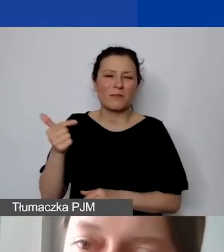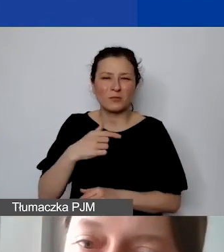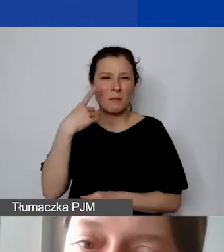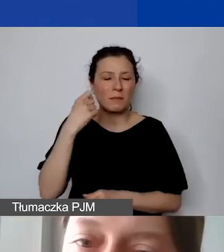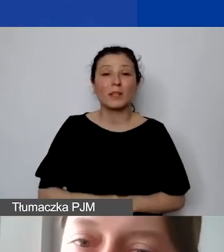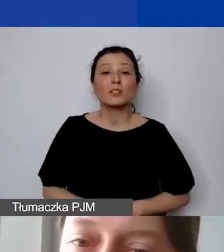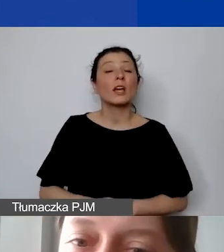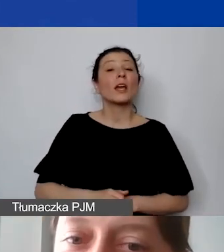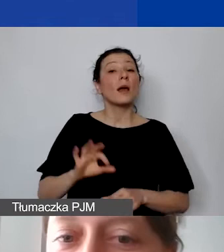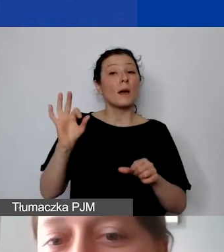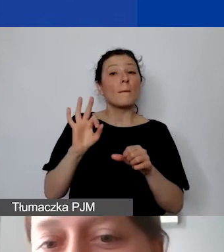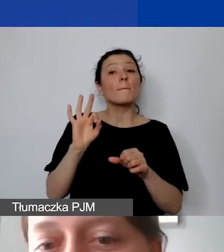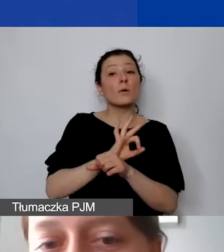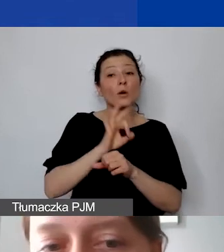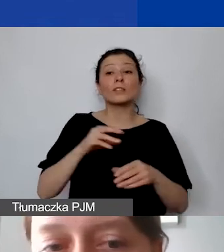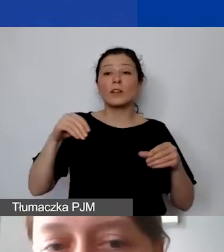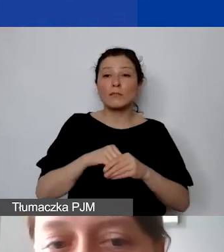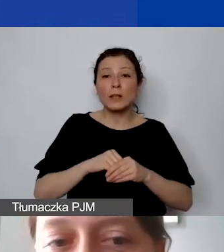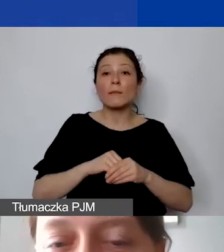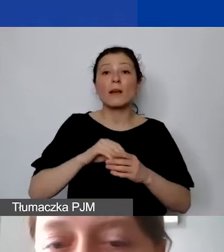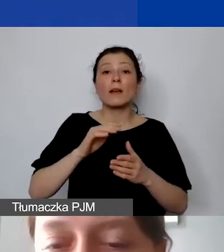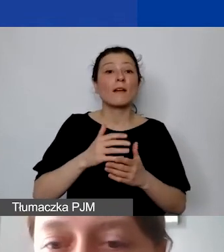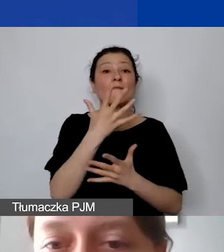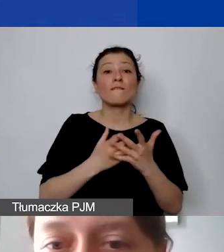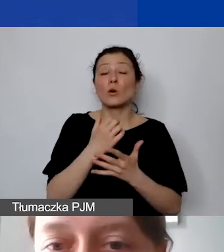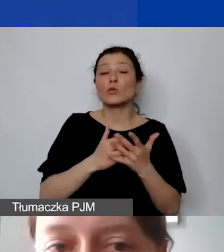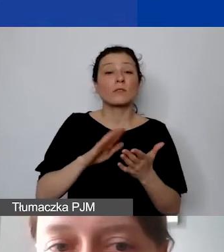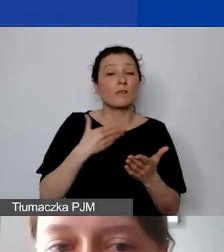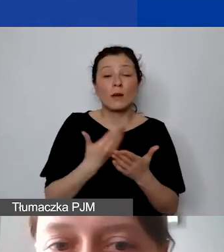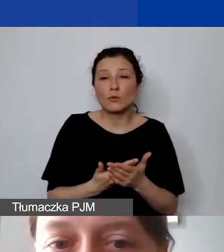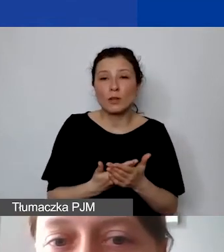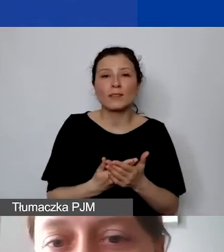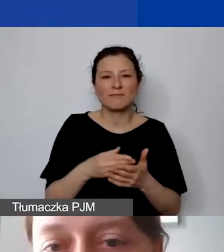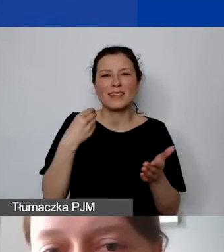radykalnie zawyżone albo radykalnie zaniżone stawki.